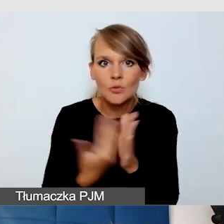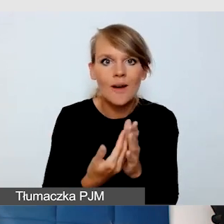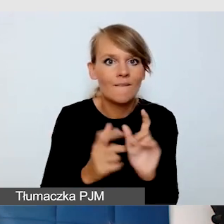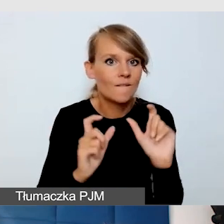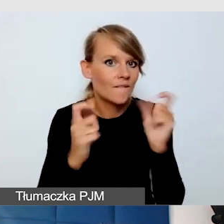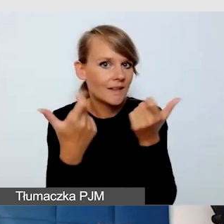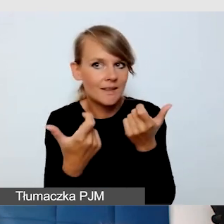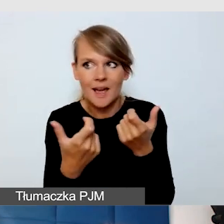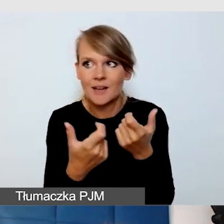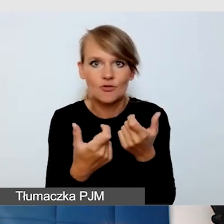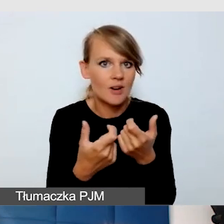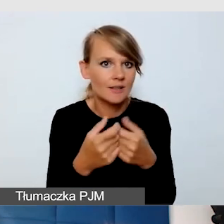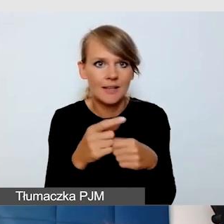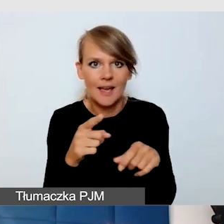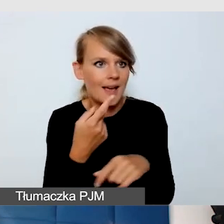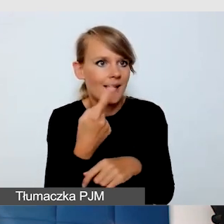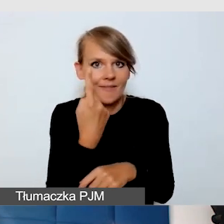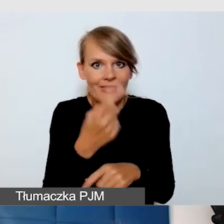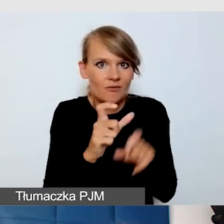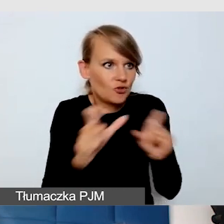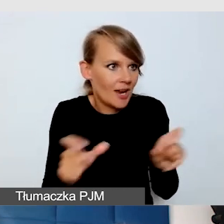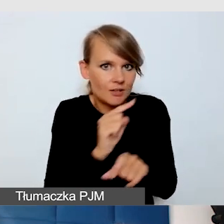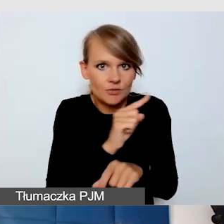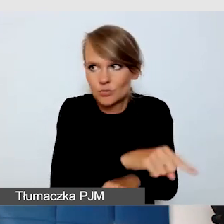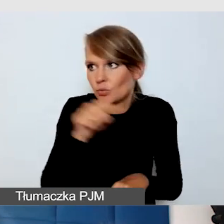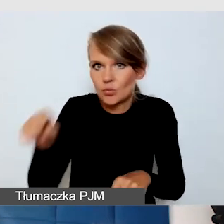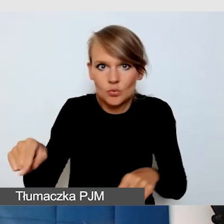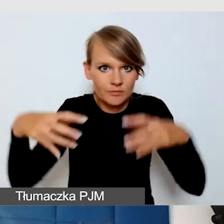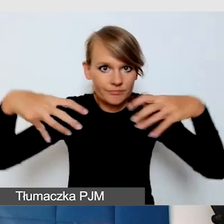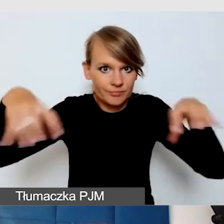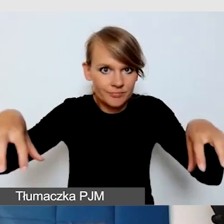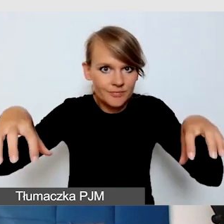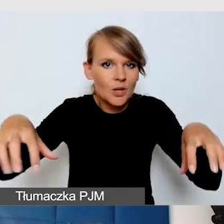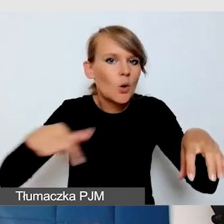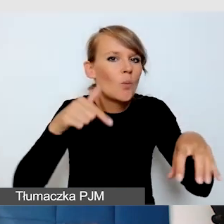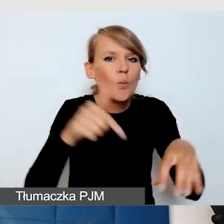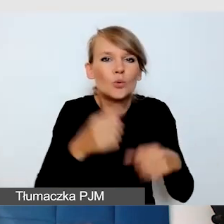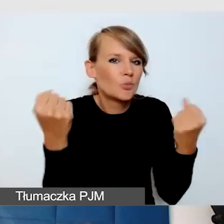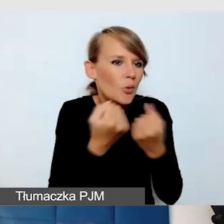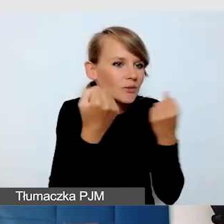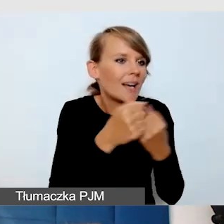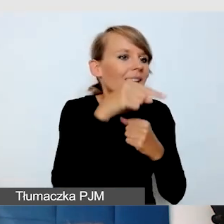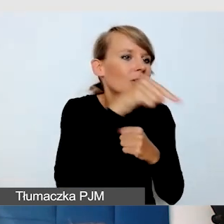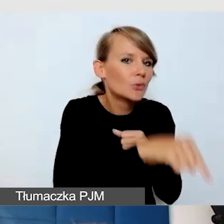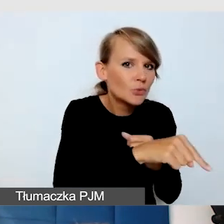to trzeba zadbać o to, żeby dźwięk z jednego wydarzenia nie zagłuszał tego, co się dzieje w drugim wydarzeniu.